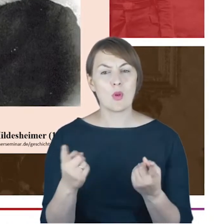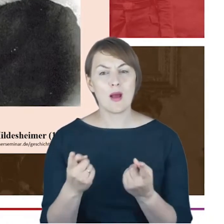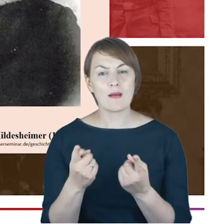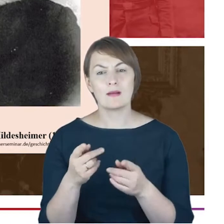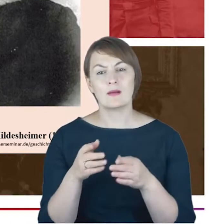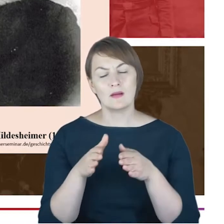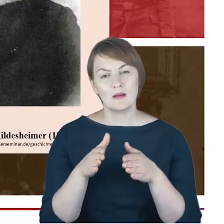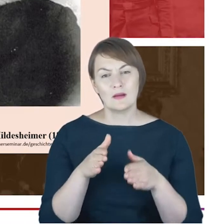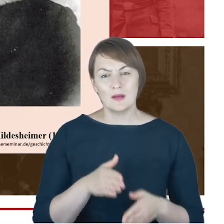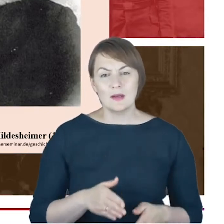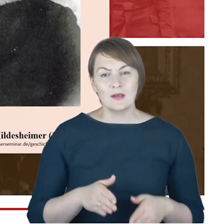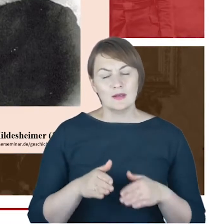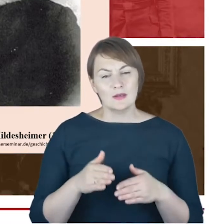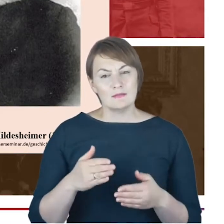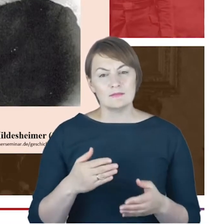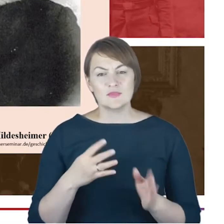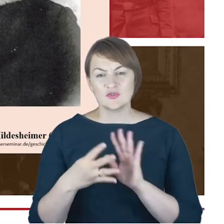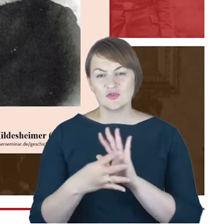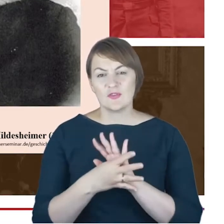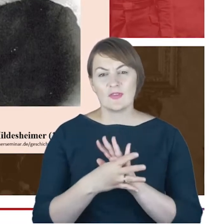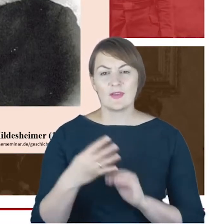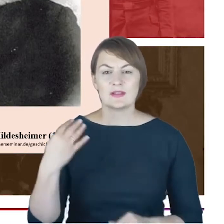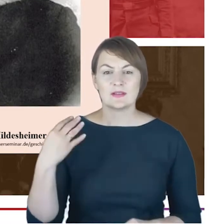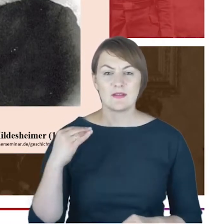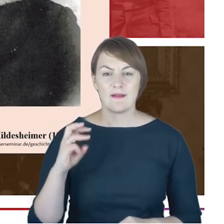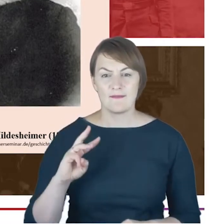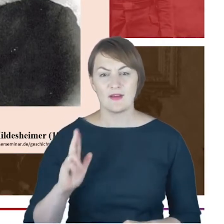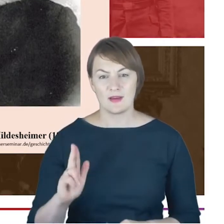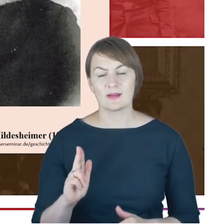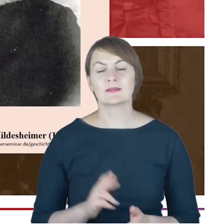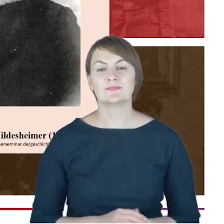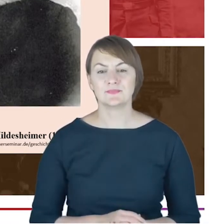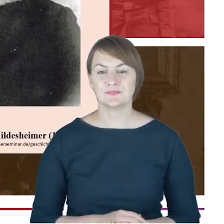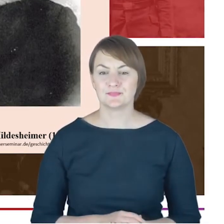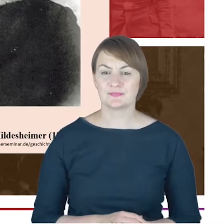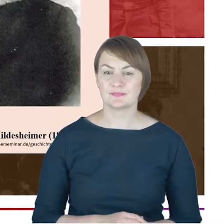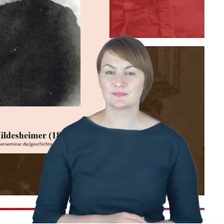który widział wartość w asymilacji ze środowiskiem,